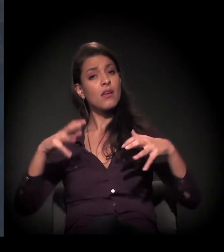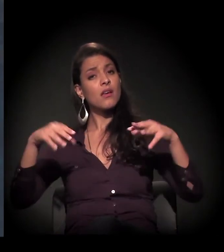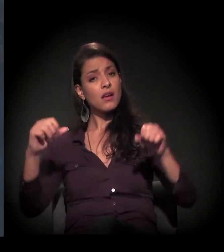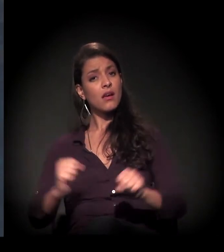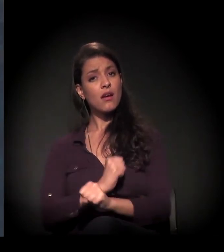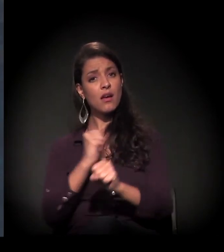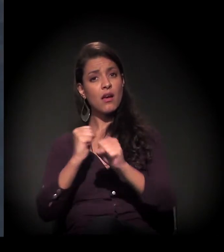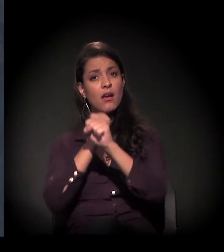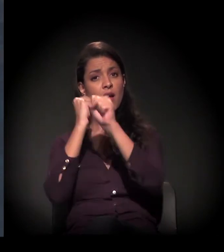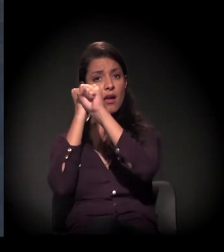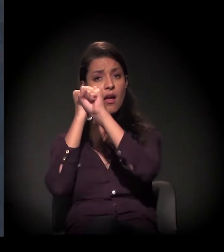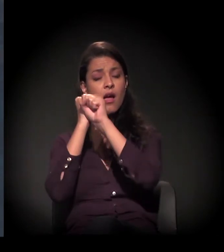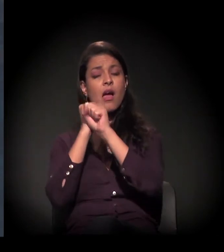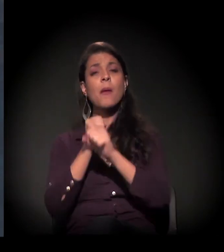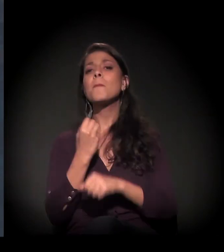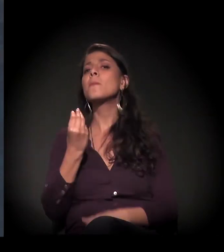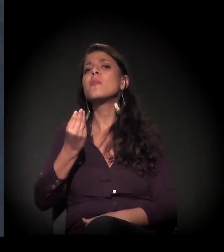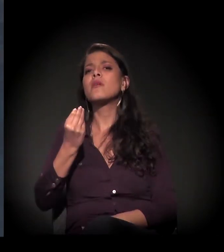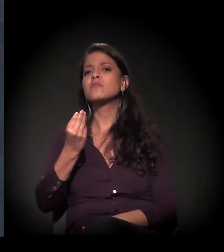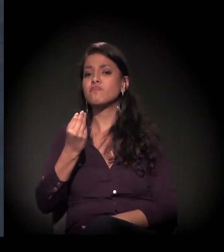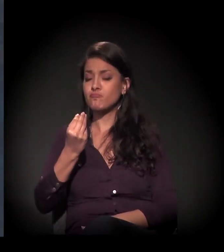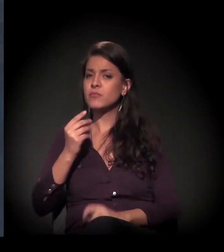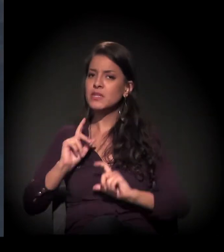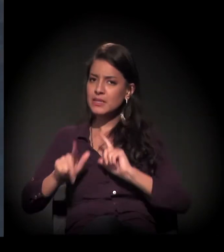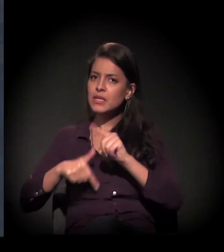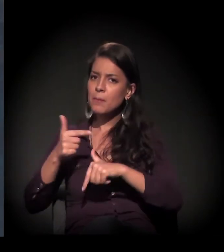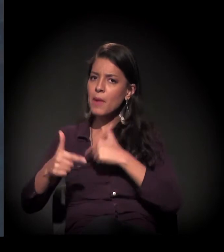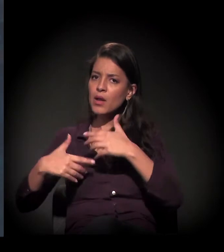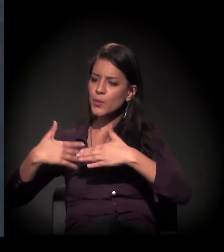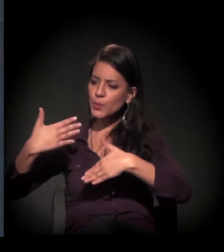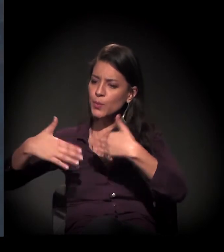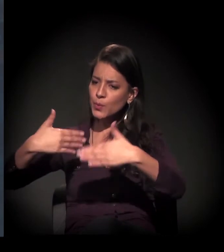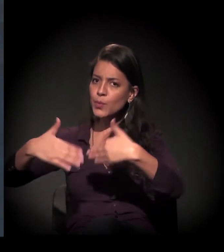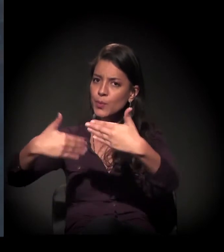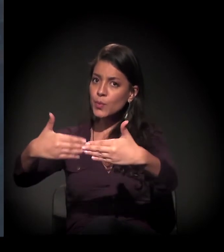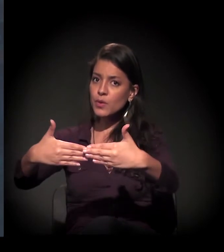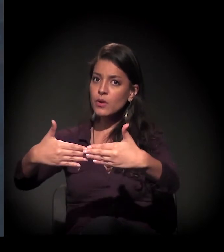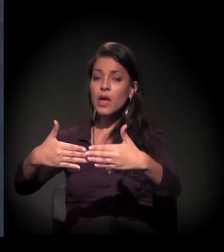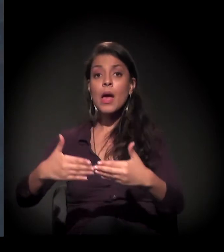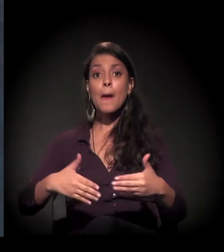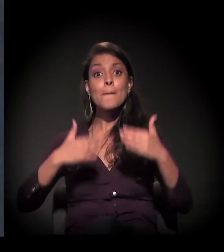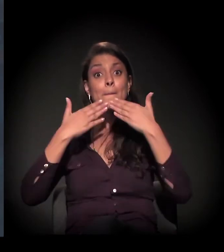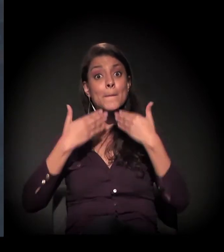para a gente ter o desenvolvimento desse trabalho com mais melhoria,